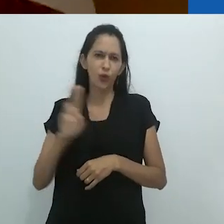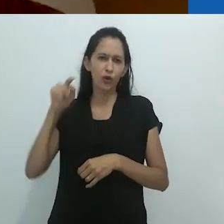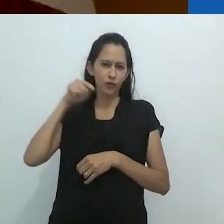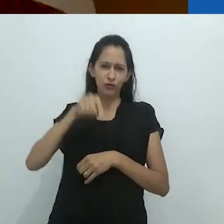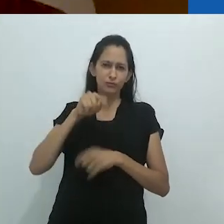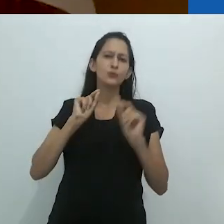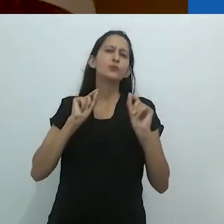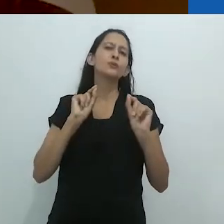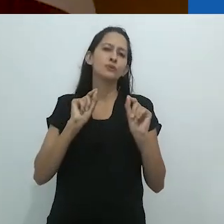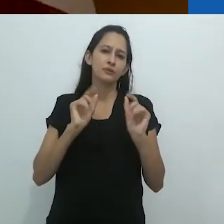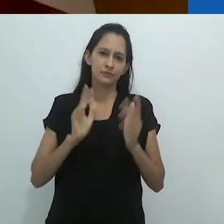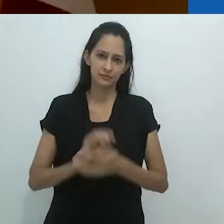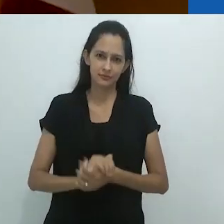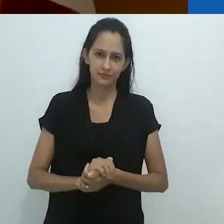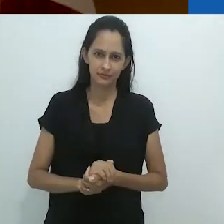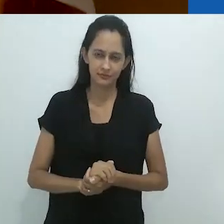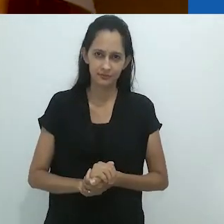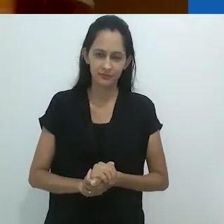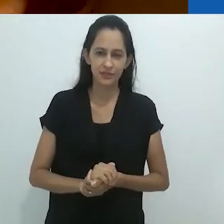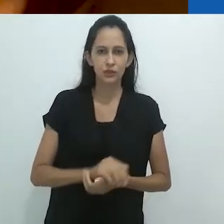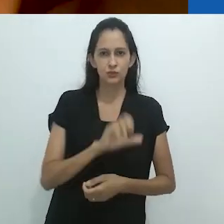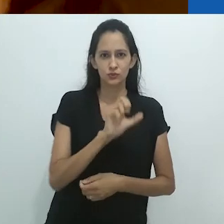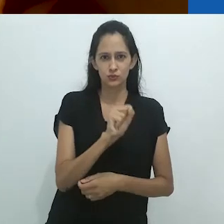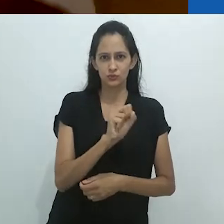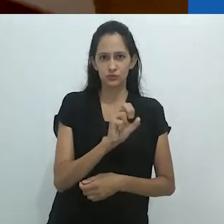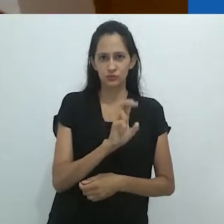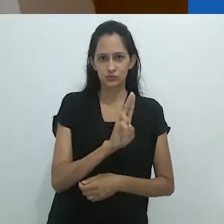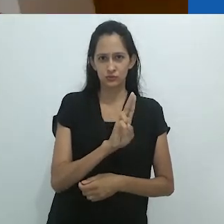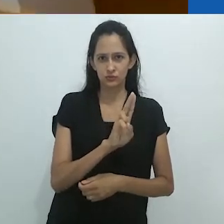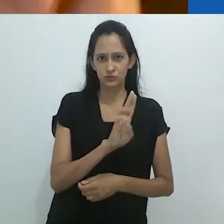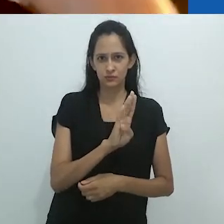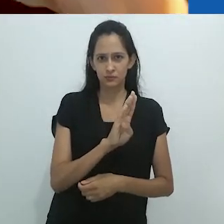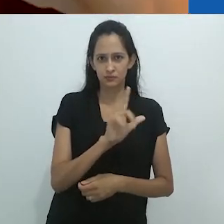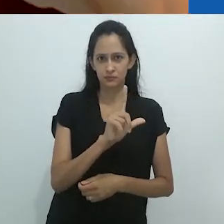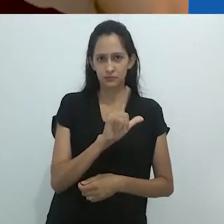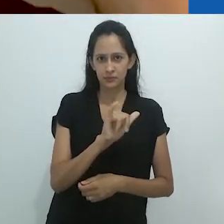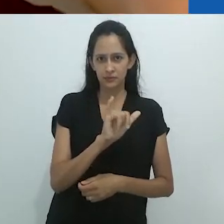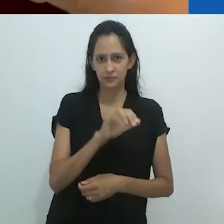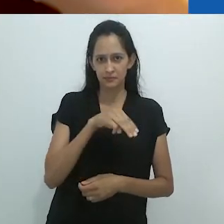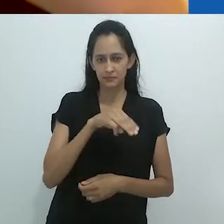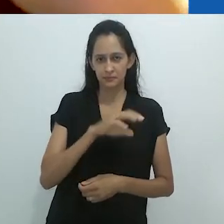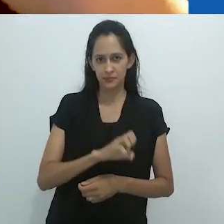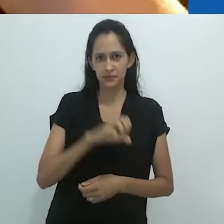eu dei um nome: o sublime metamórfico